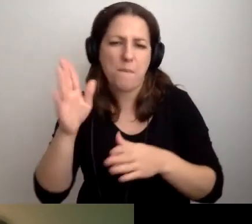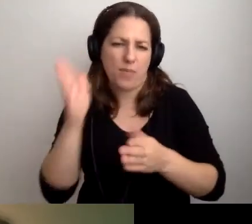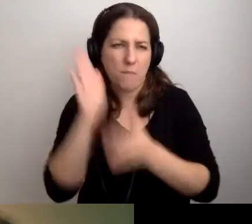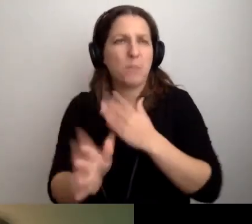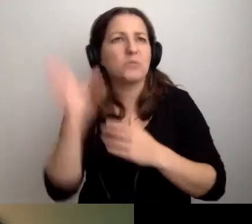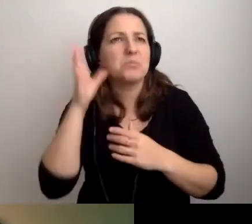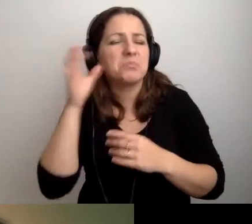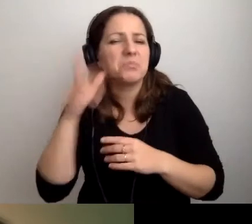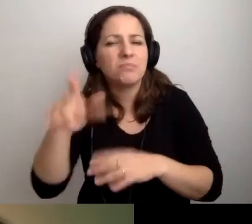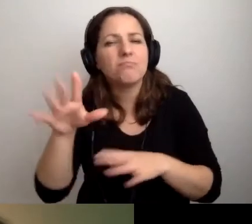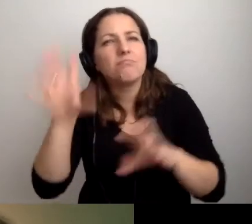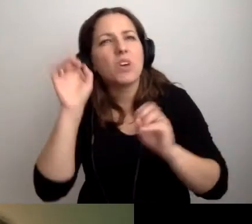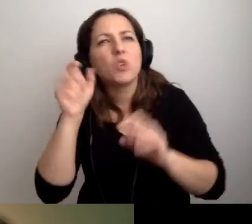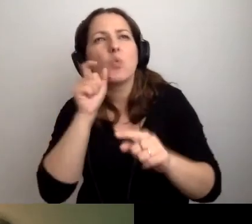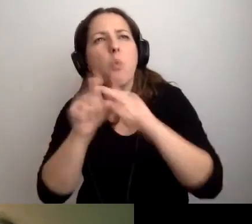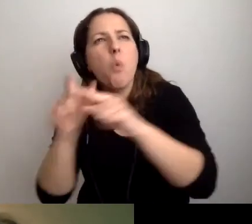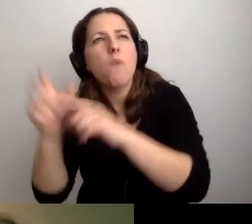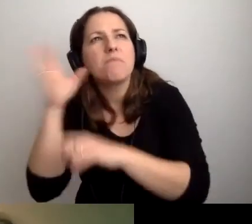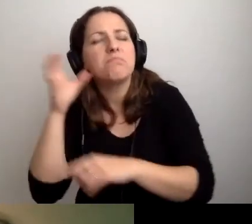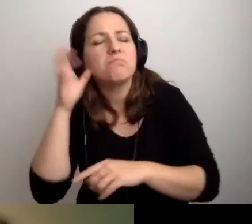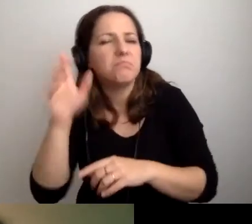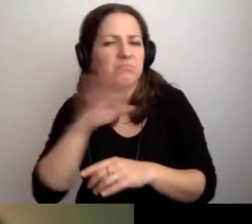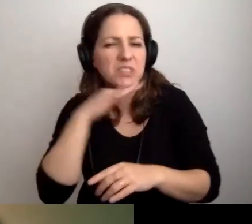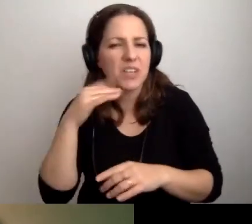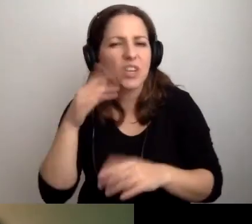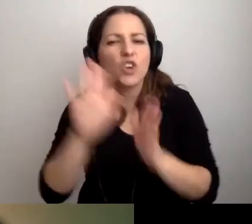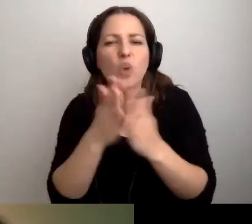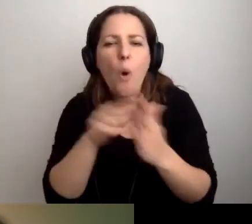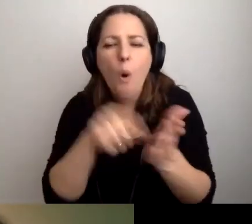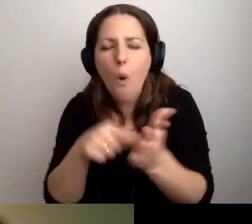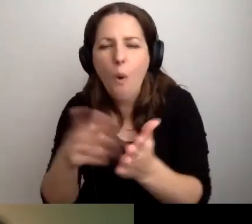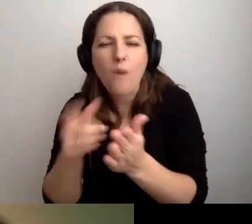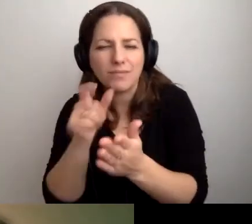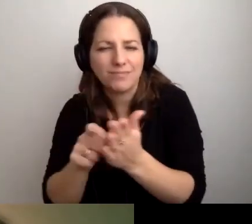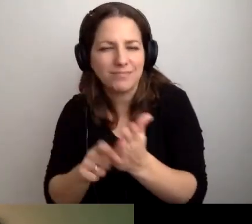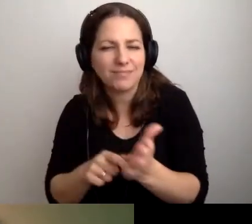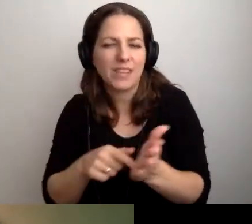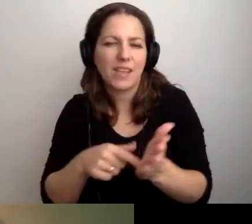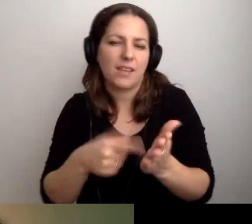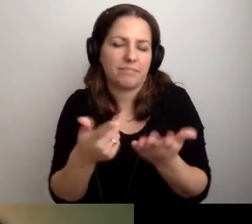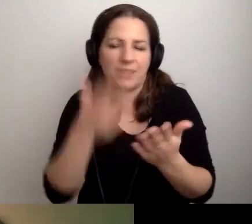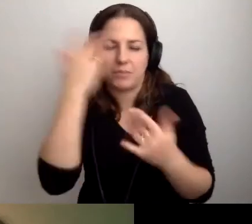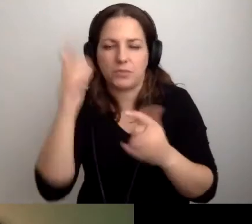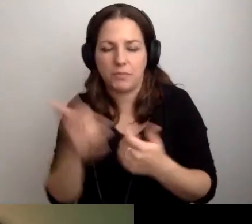Chłońmy słowa z książki lub z innego powodu,